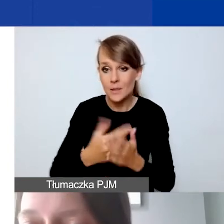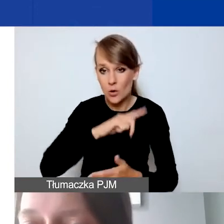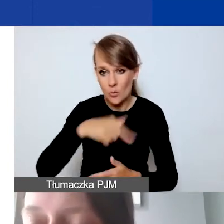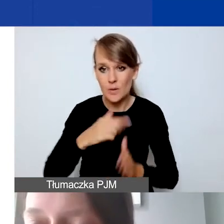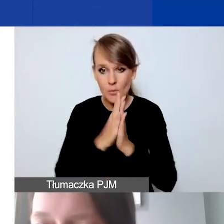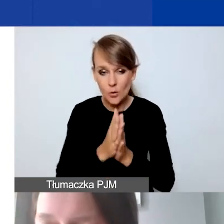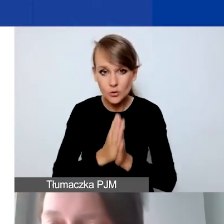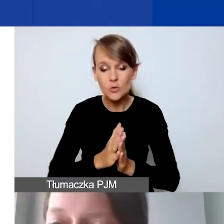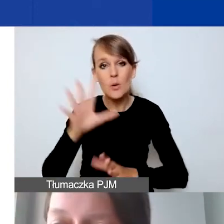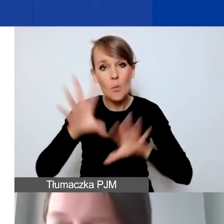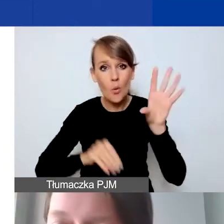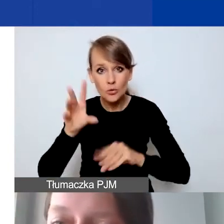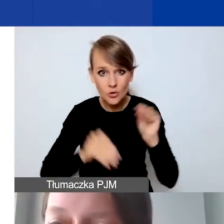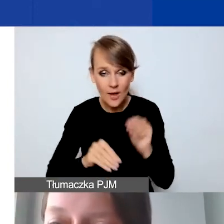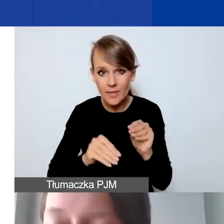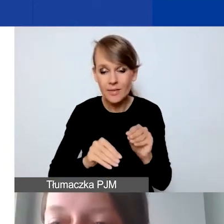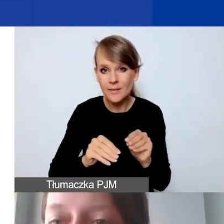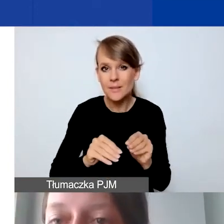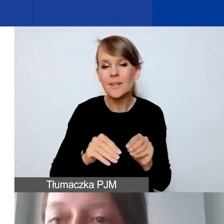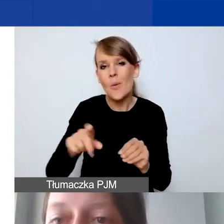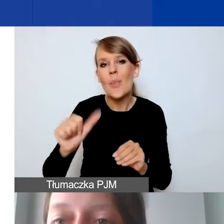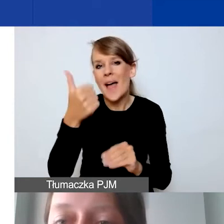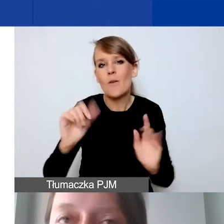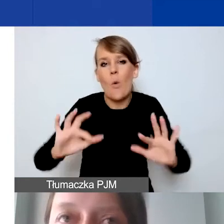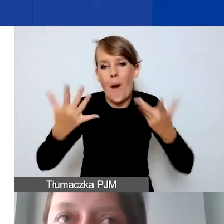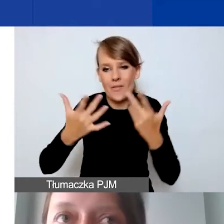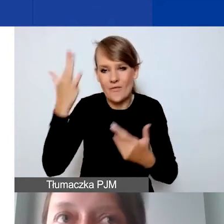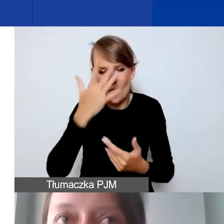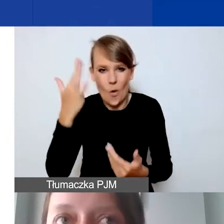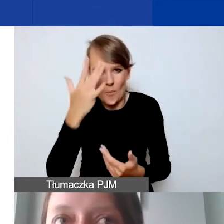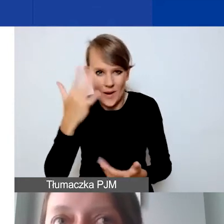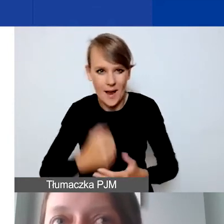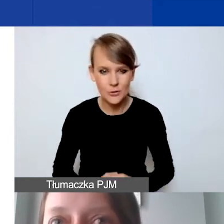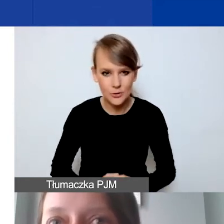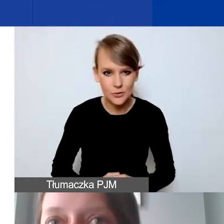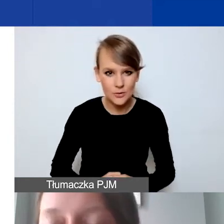Też jest tak naprawdę łatwiej sobie wyobrazić, jak podchodzimy do projektu,